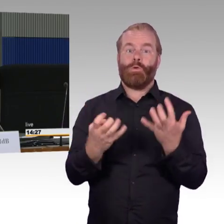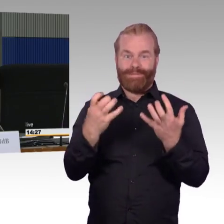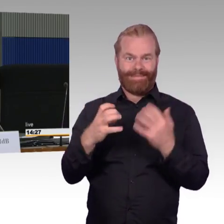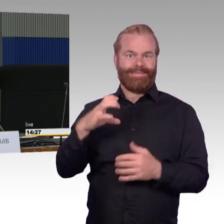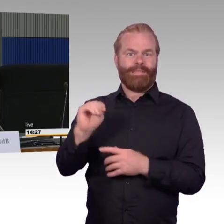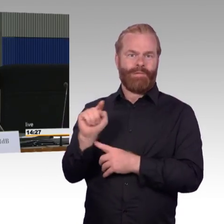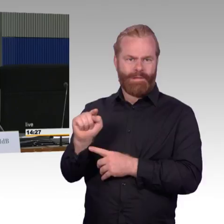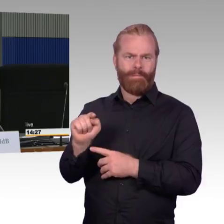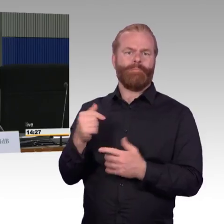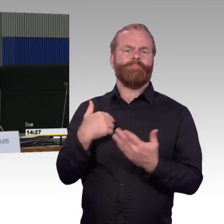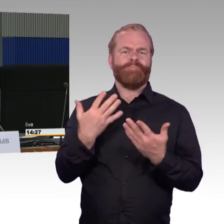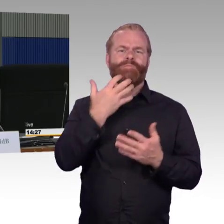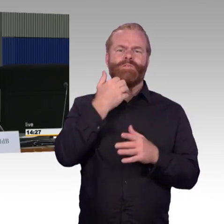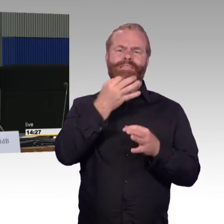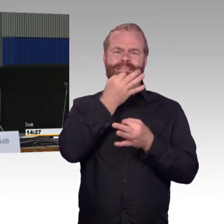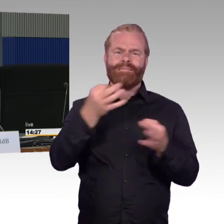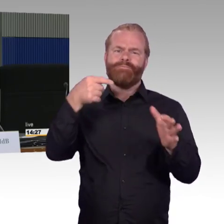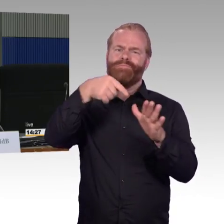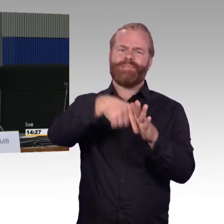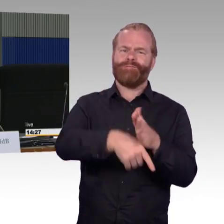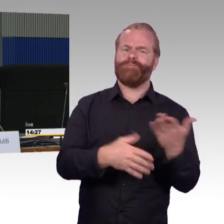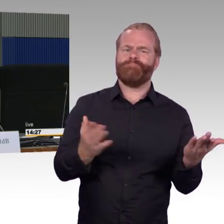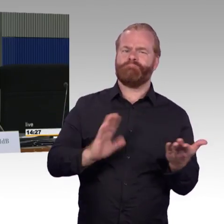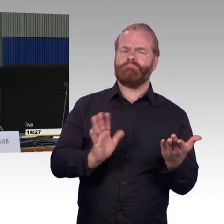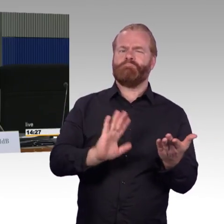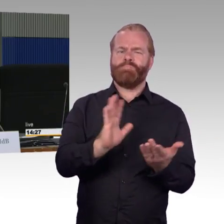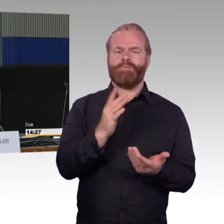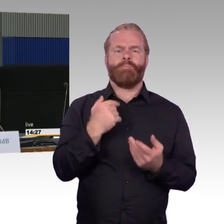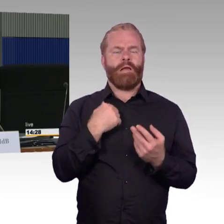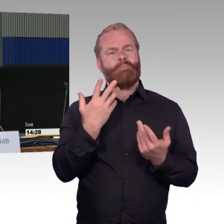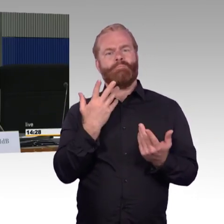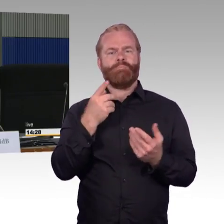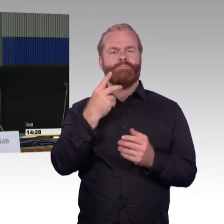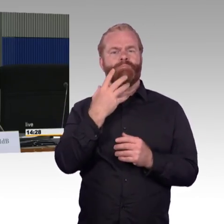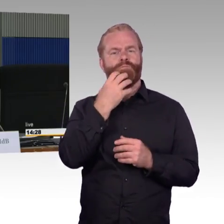für den mobilitätseingeschränkten Reisenden noch nicht die Lösung bringt.